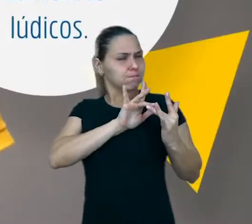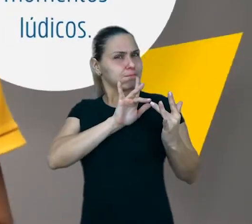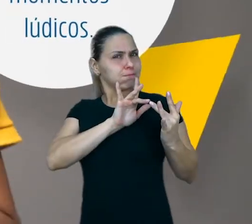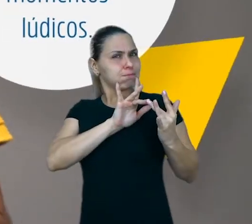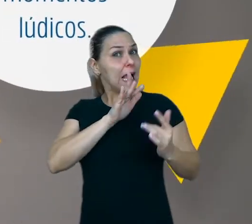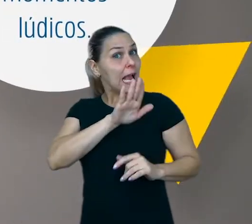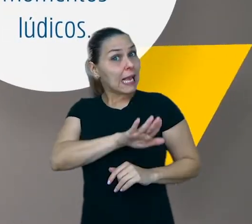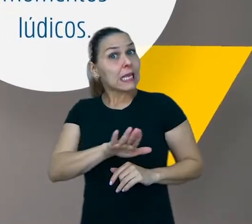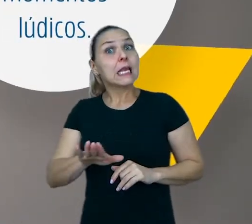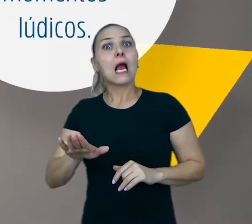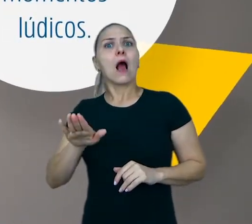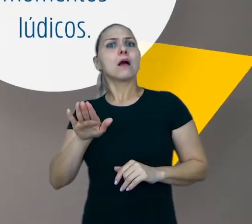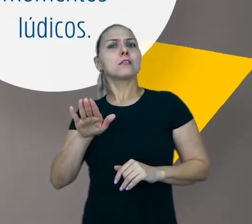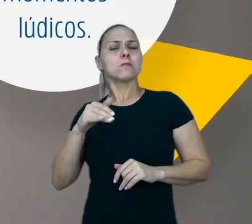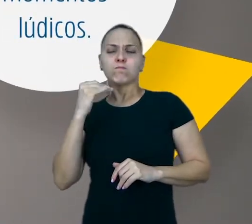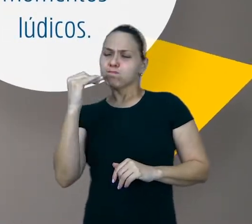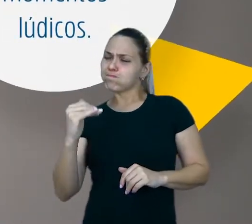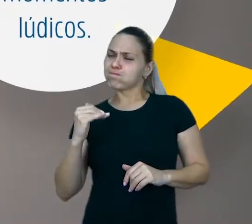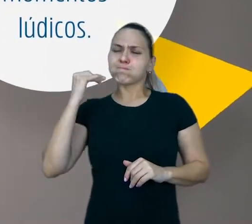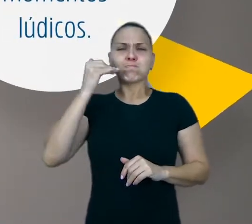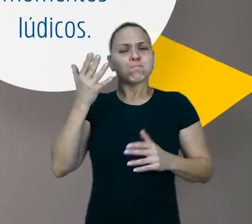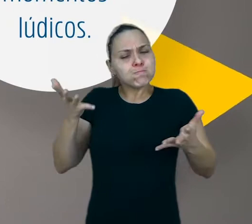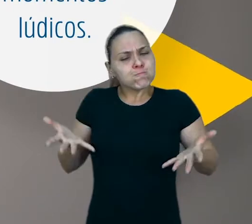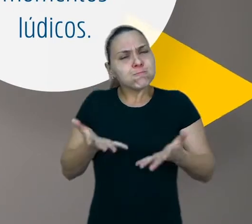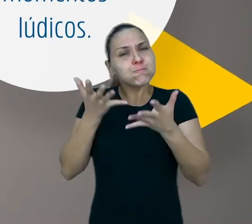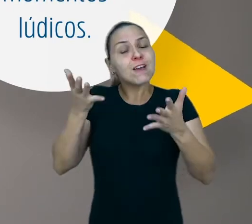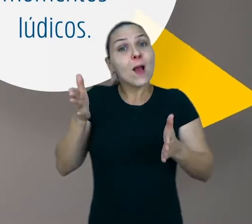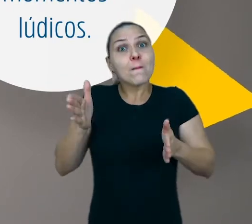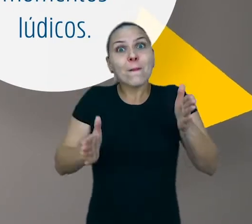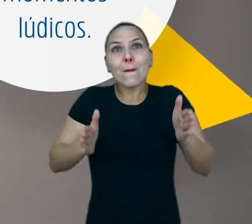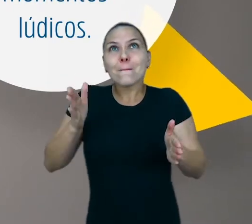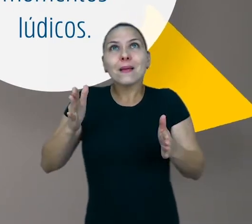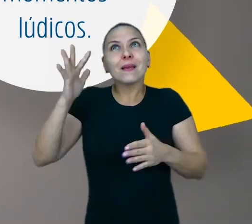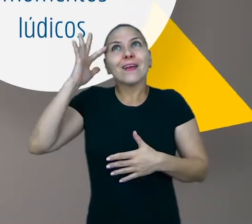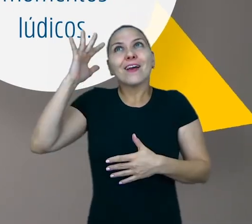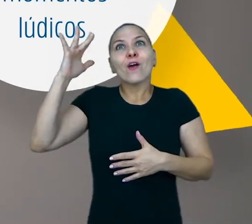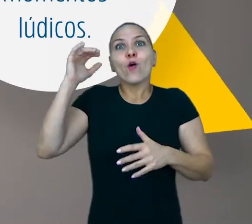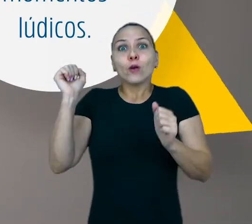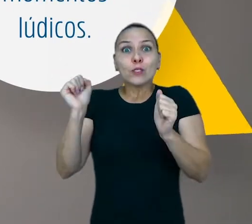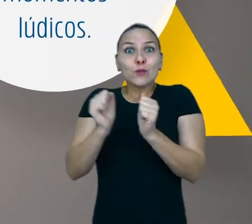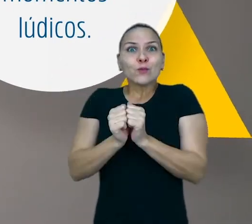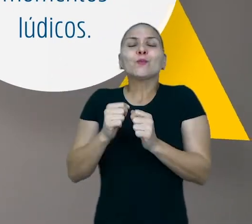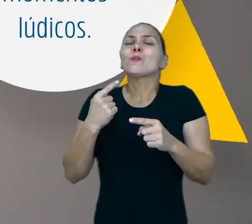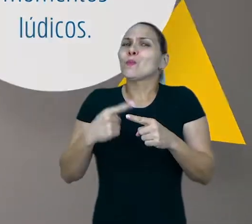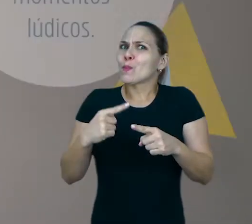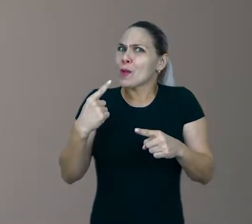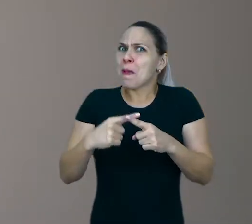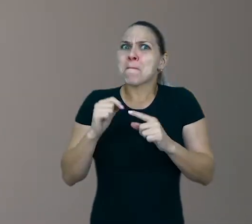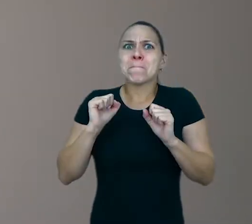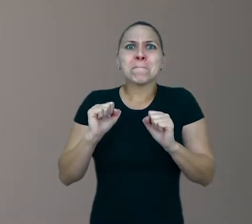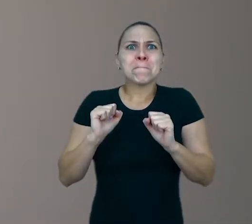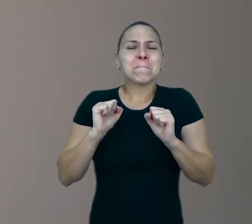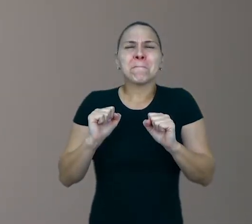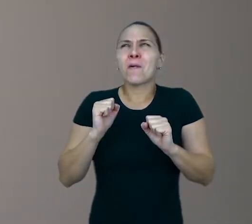para potencializar momentos lúdicos junto delas porque esses momentos podem ser repletos de aprendizagem.